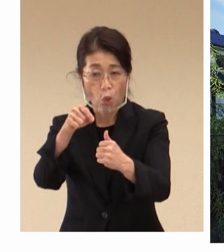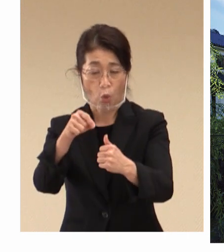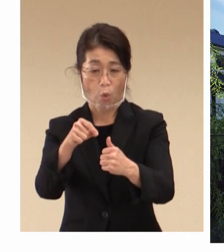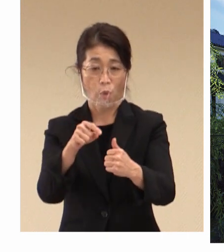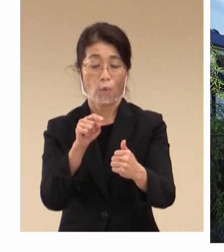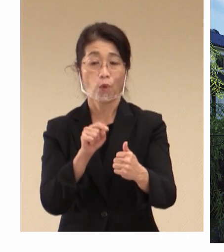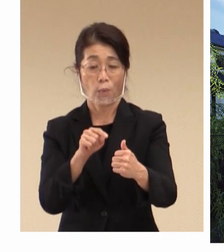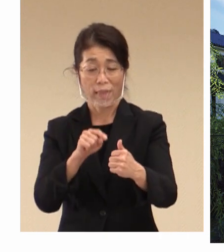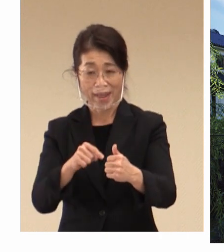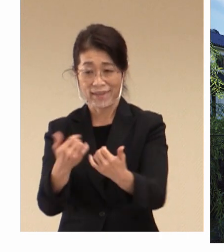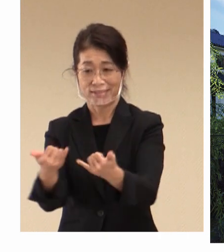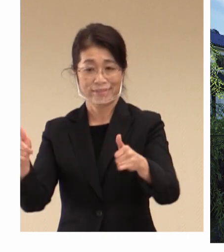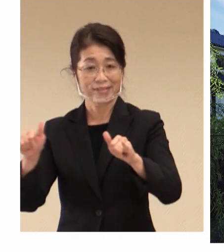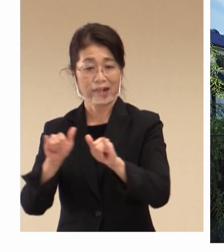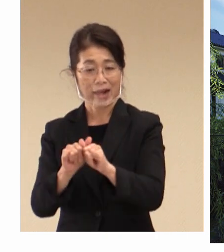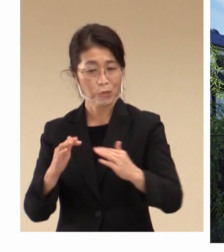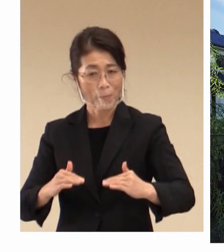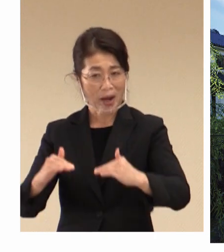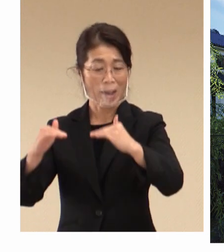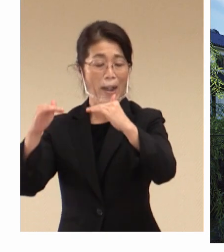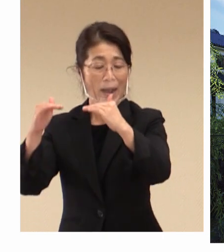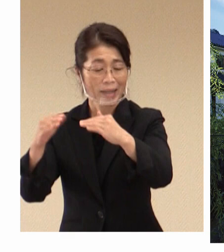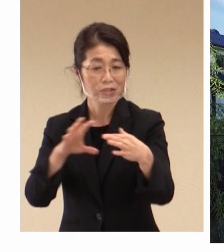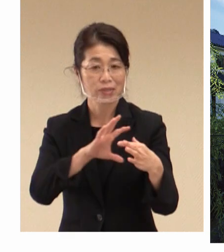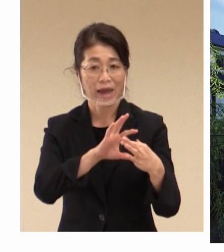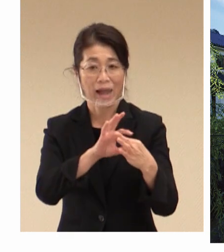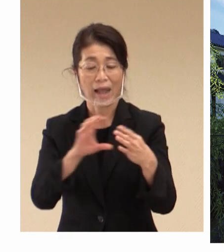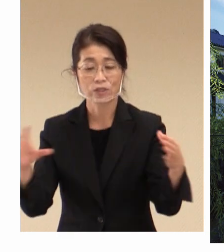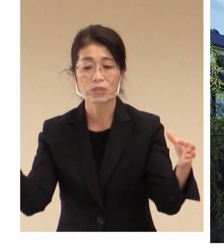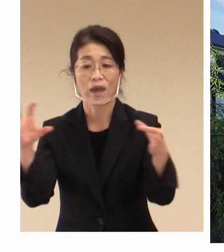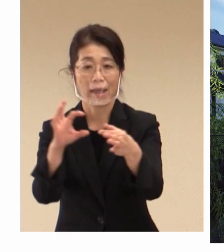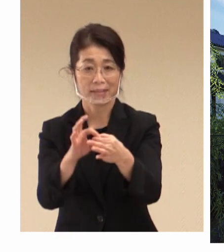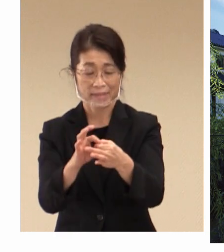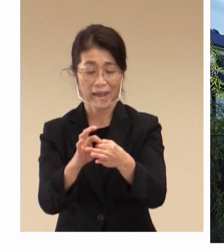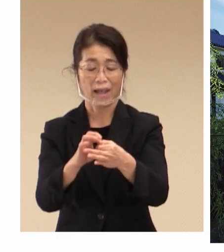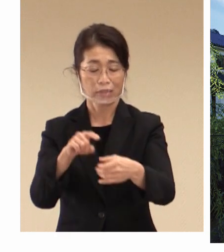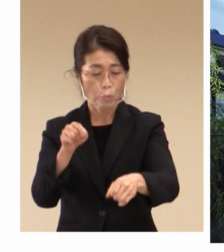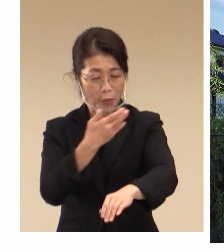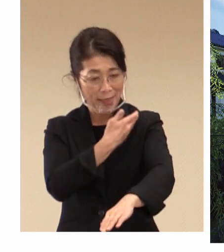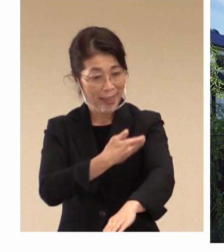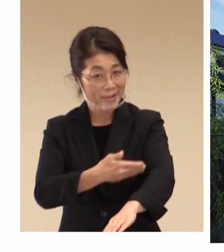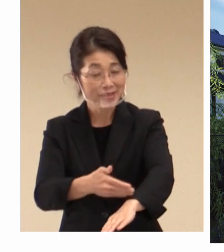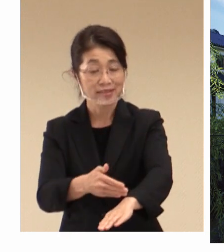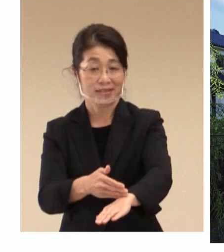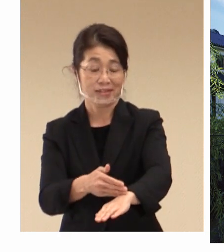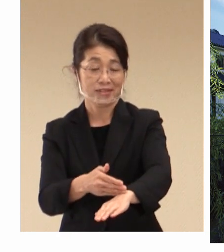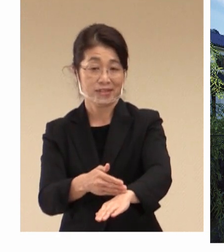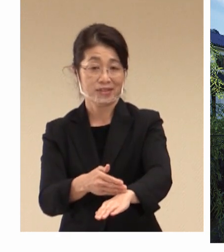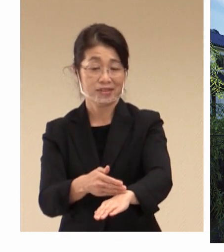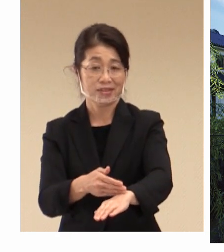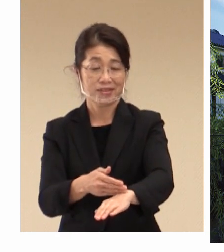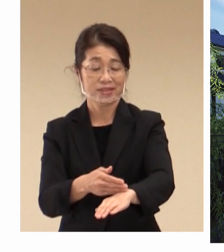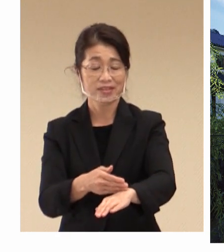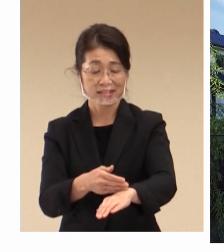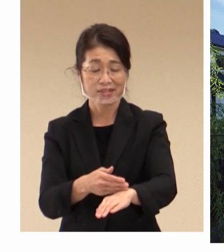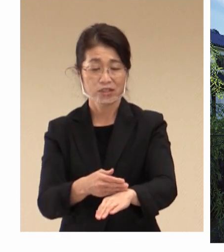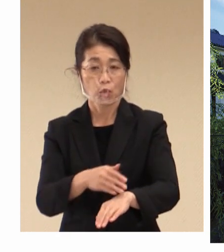つながったその歴史を皆様が 目にしていただくことができるわけであります。